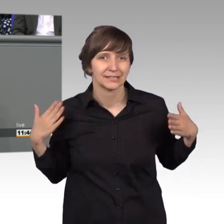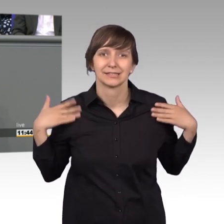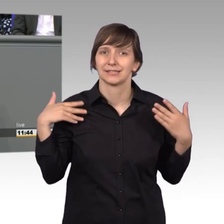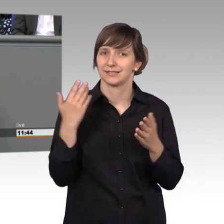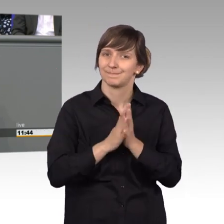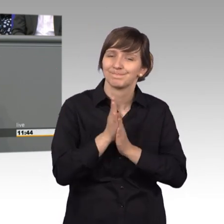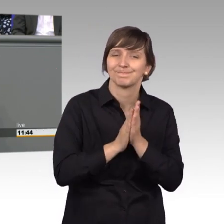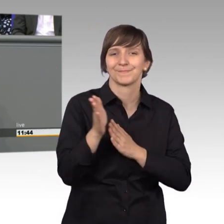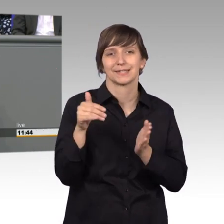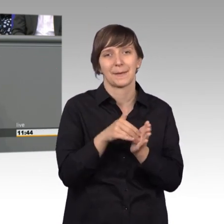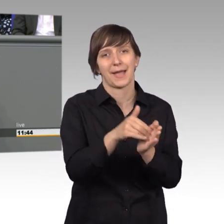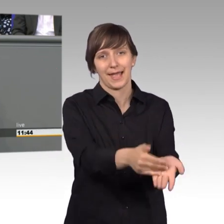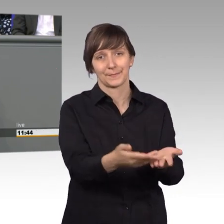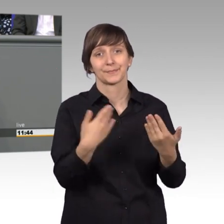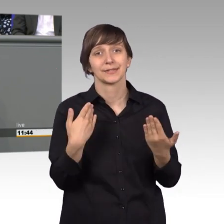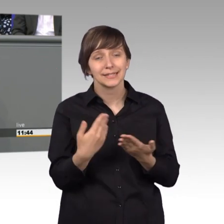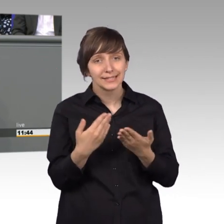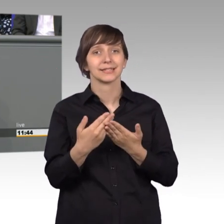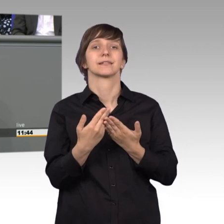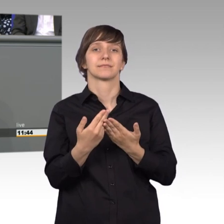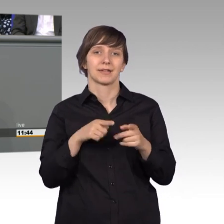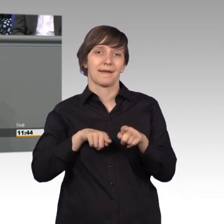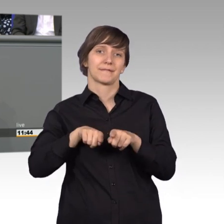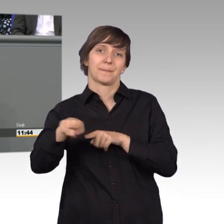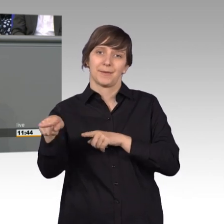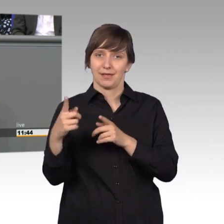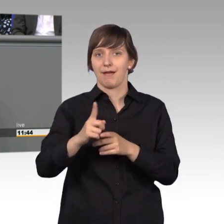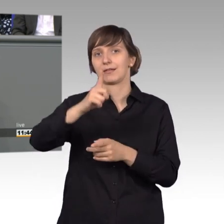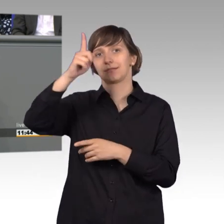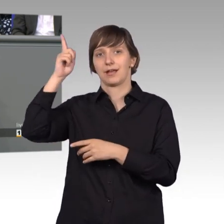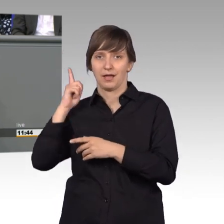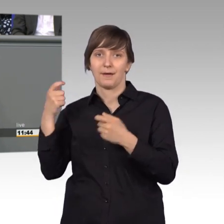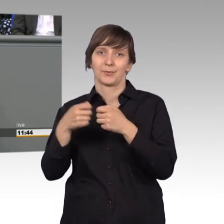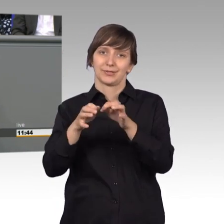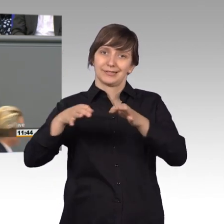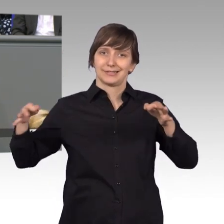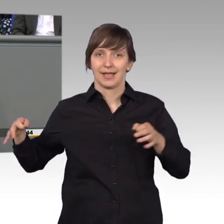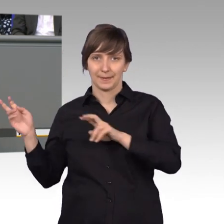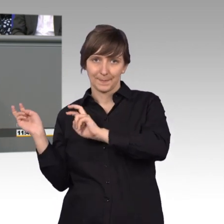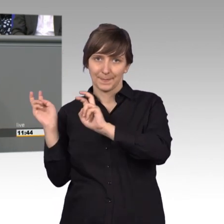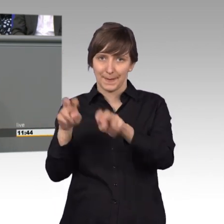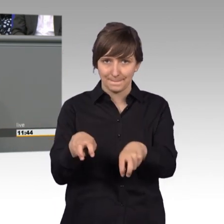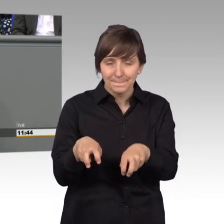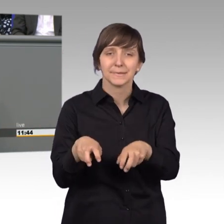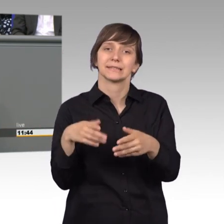wir Freien Demokraten letztes Jahr wieder in den Bundestag eingezogen sind, habe ich mich sofort um die Aufgabe im Petitionsausschuss